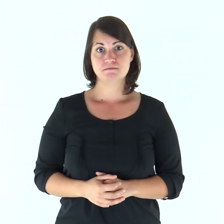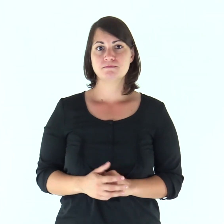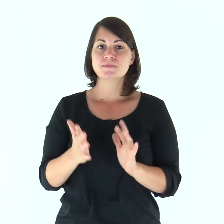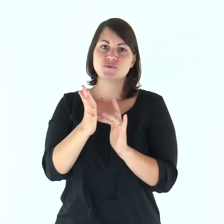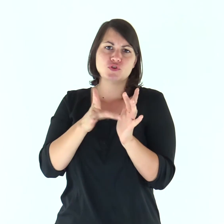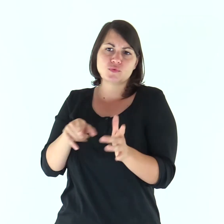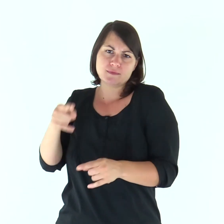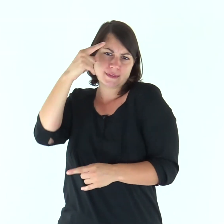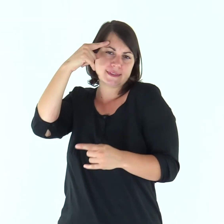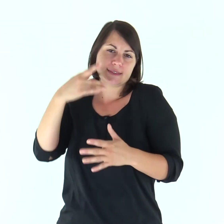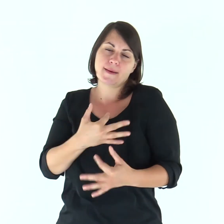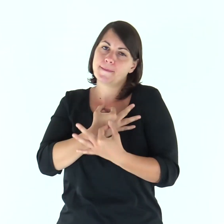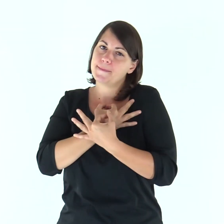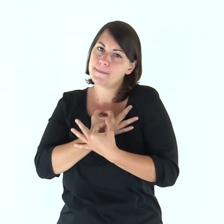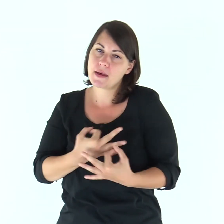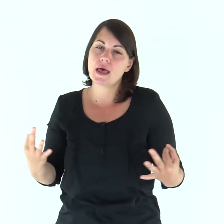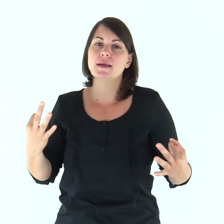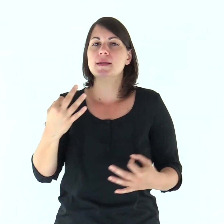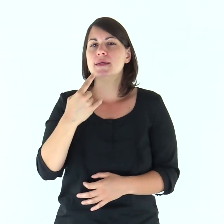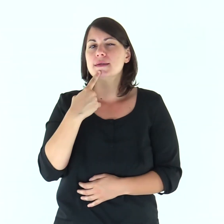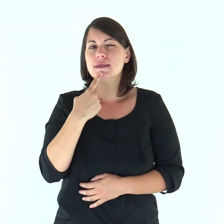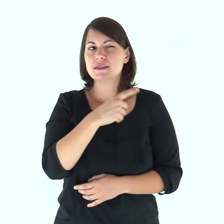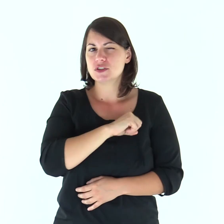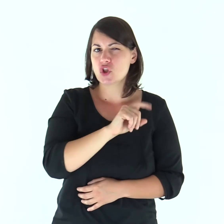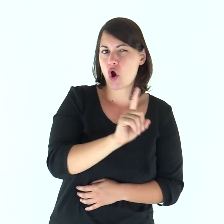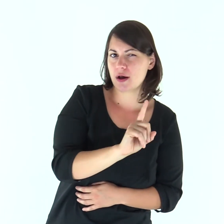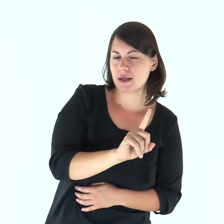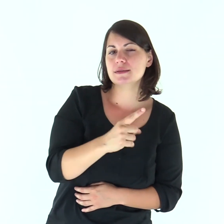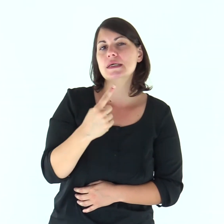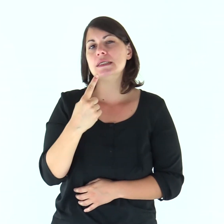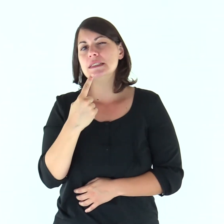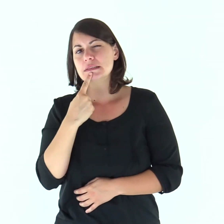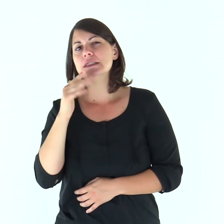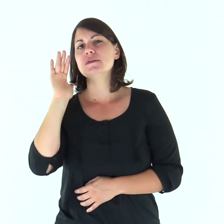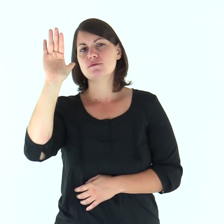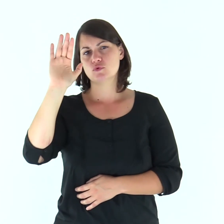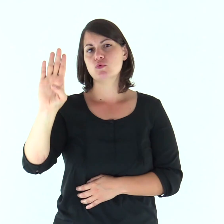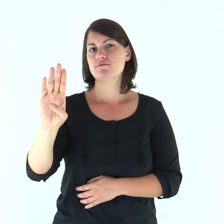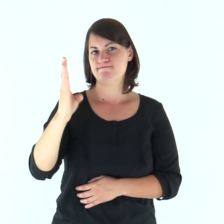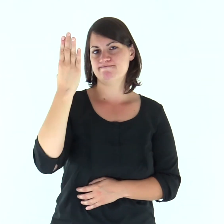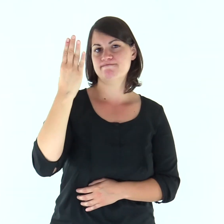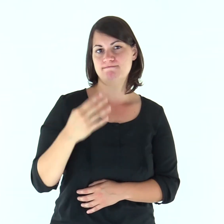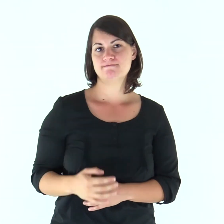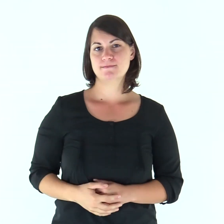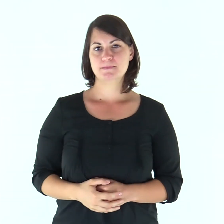Gesù infatti sapeva fin da principio chi erano quelli che non credevano e chi era colui che lo avrebbe tradito.